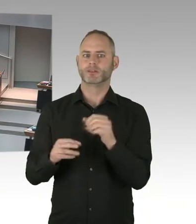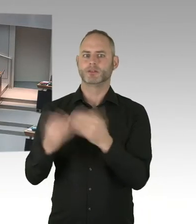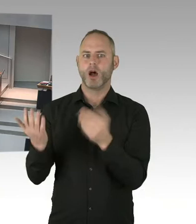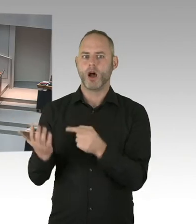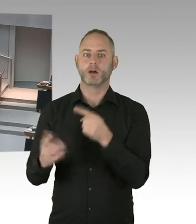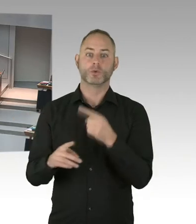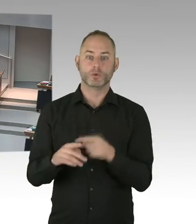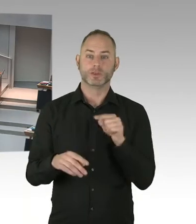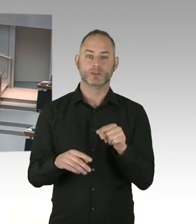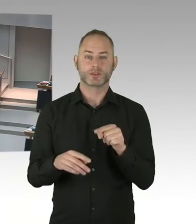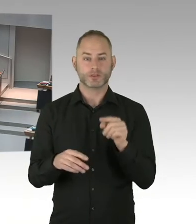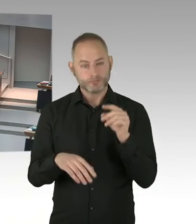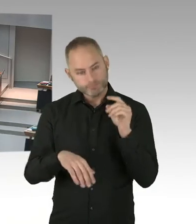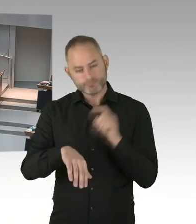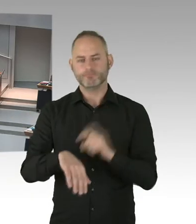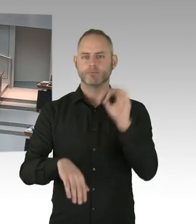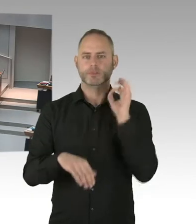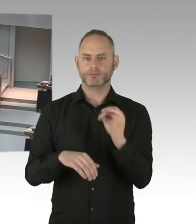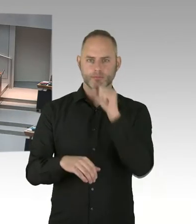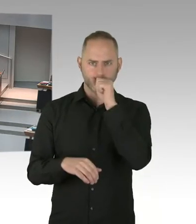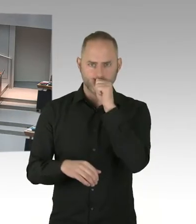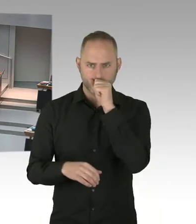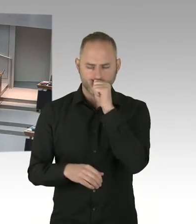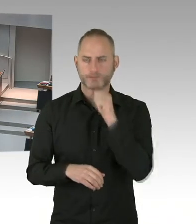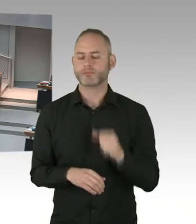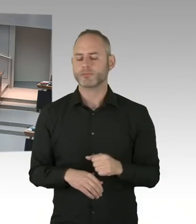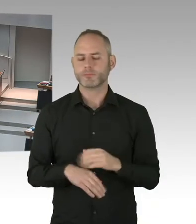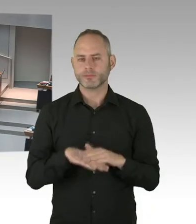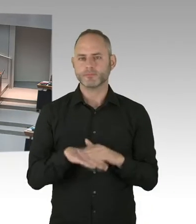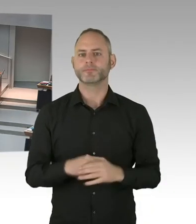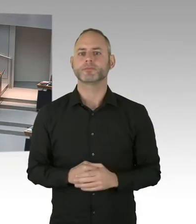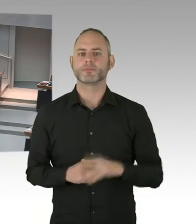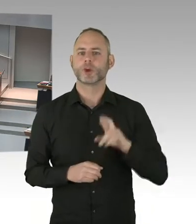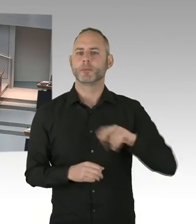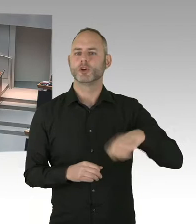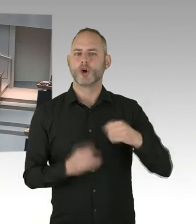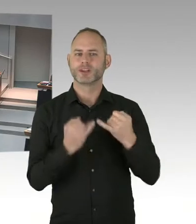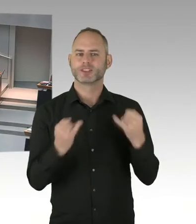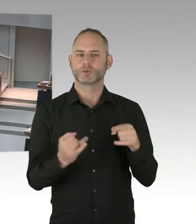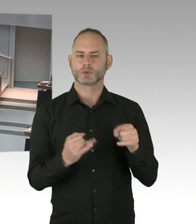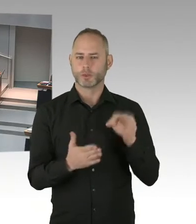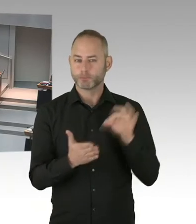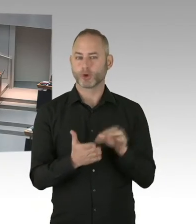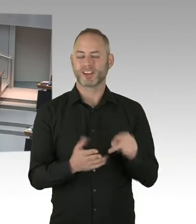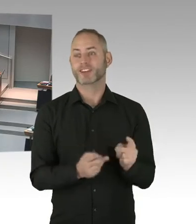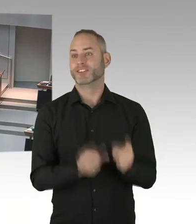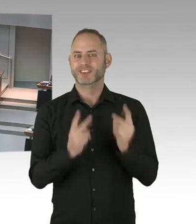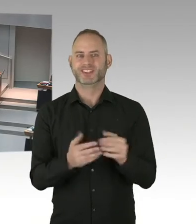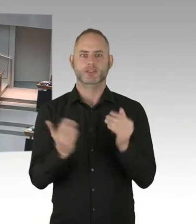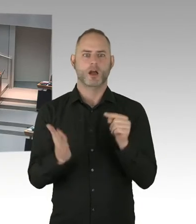Und bei der dritten 90 haben wir 95% erreicht. Also Berlin hat fast 90/90/90 Zielsetzung